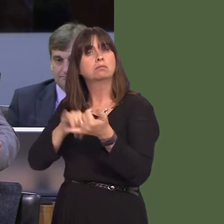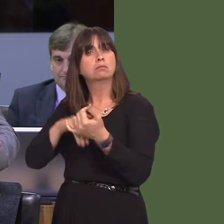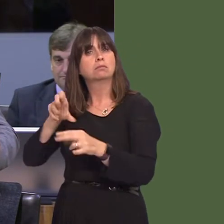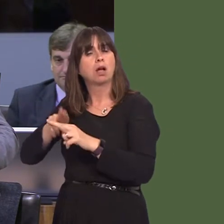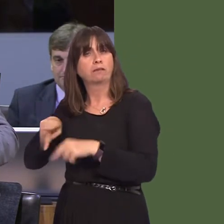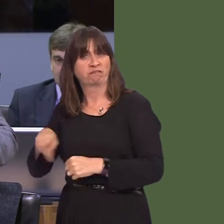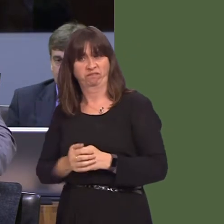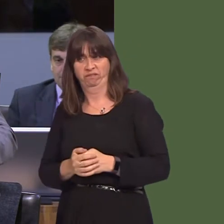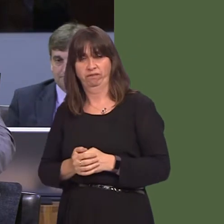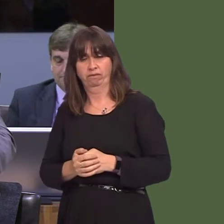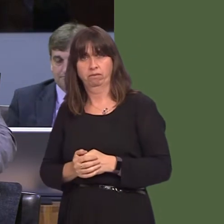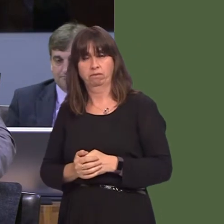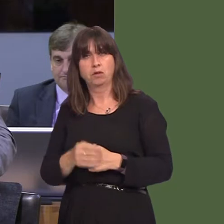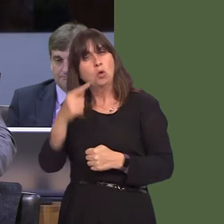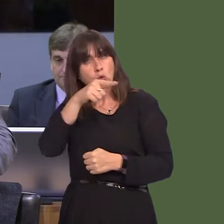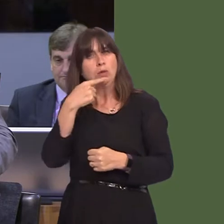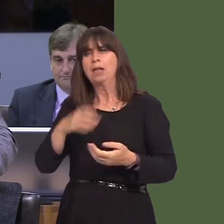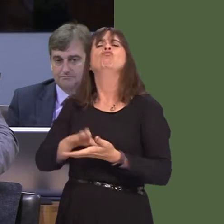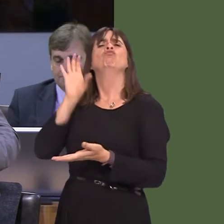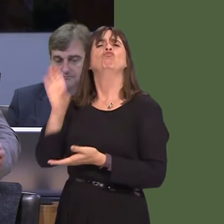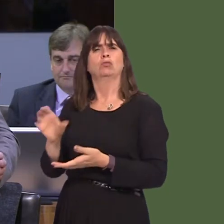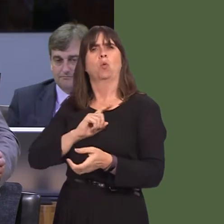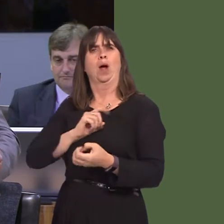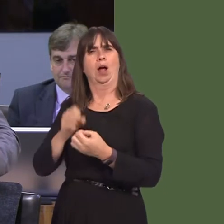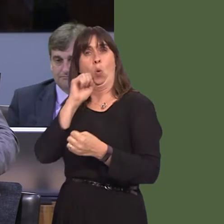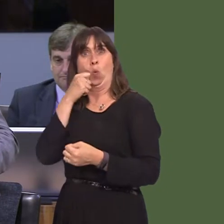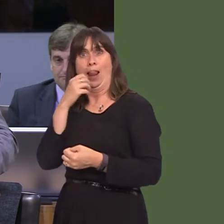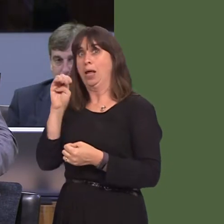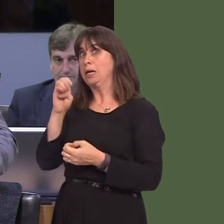was the potential for £90 million to come into the Welsh economy; there was the potential